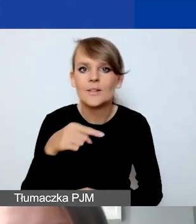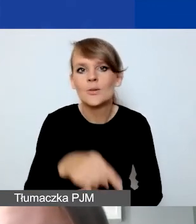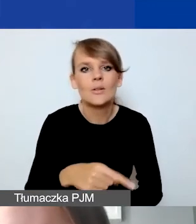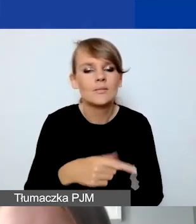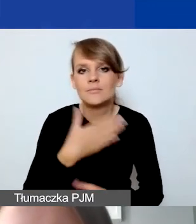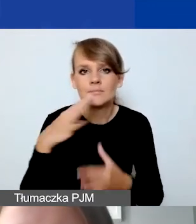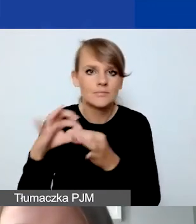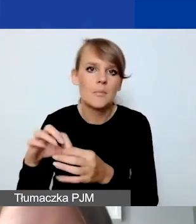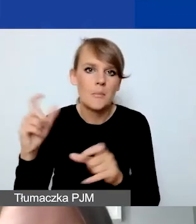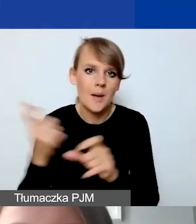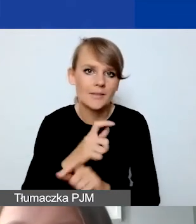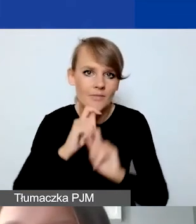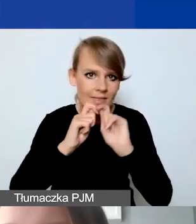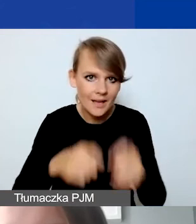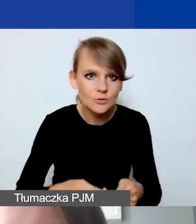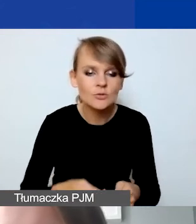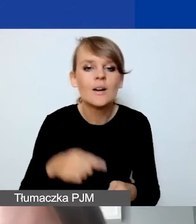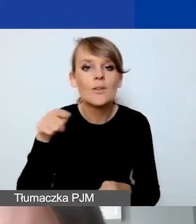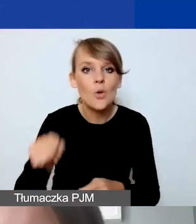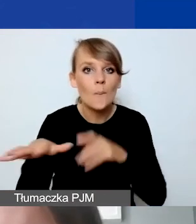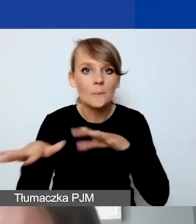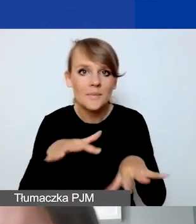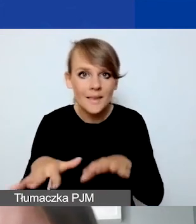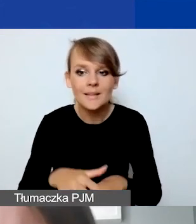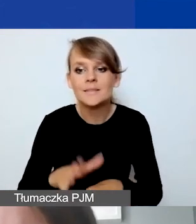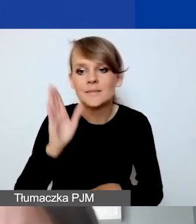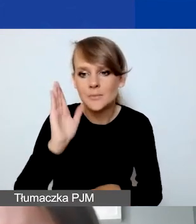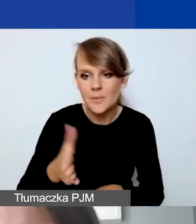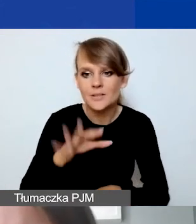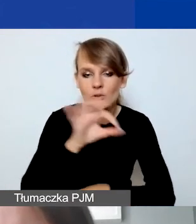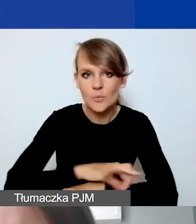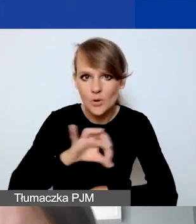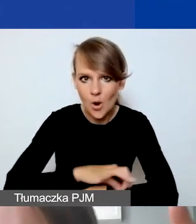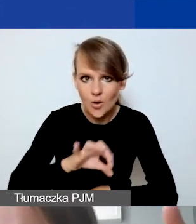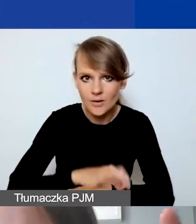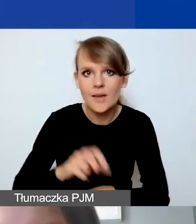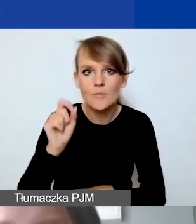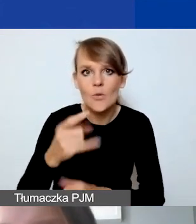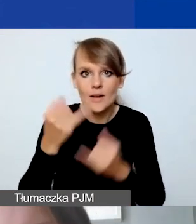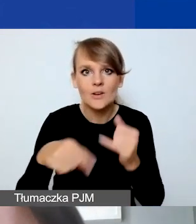To jest miejsce, które pojawi się państwu w projekcie, jeżeli zaznaczą państwo partnera